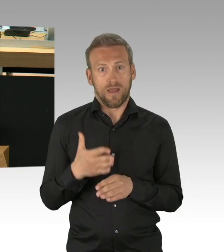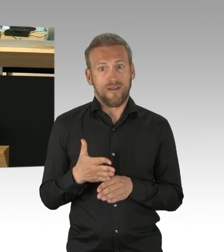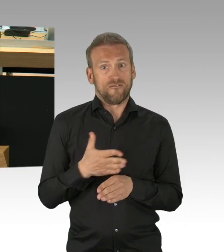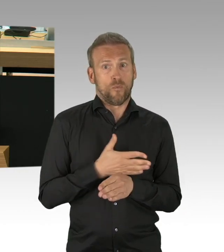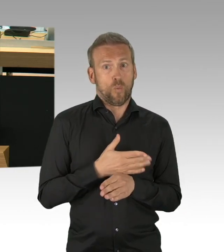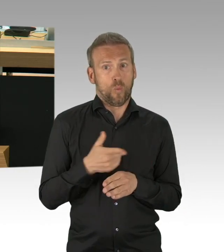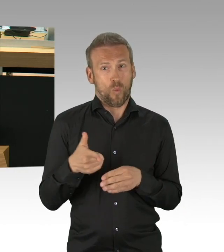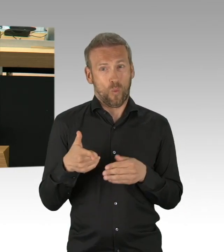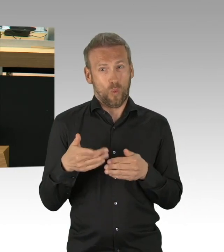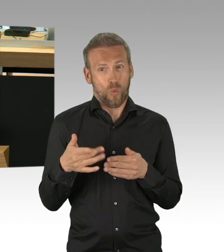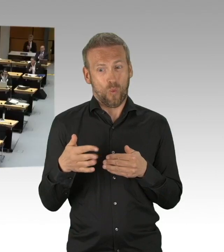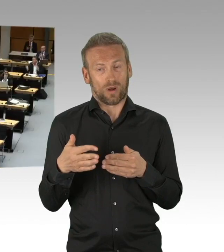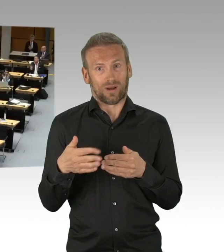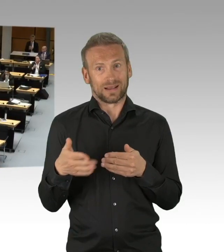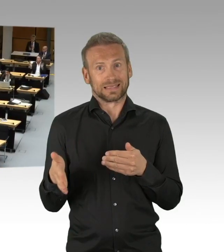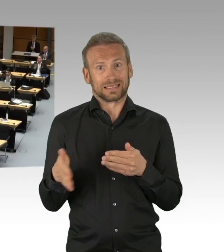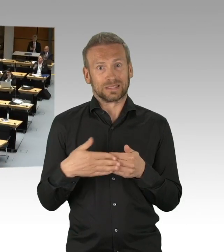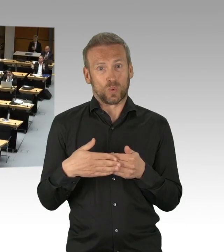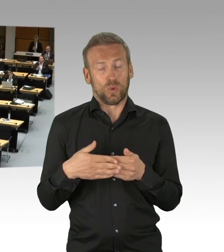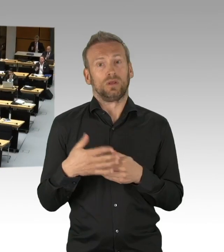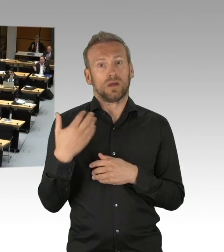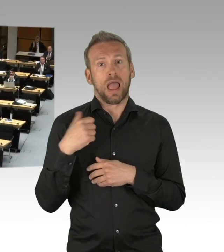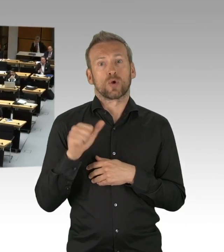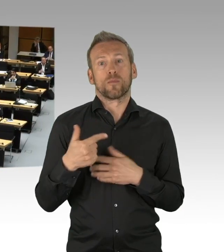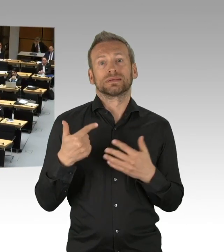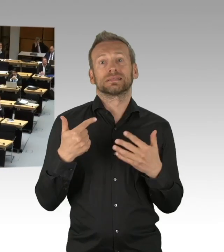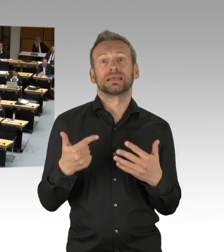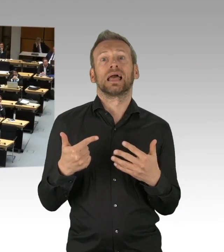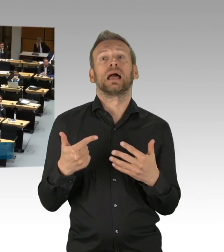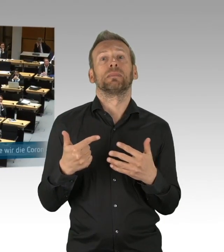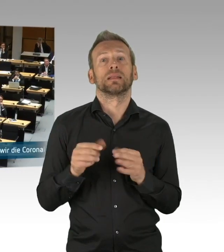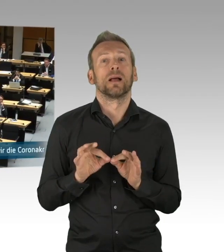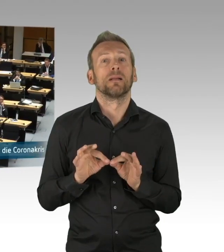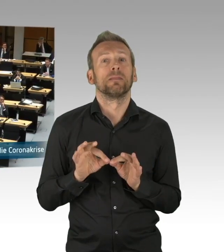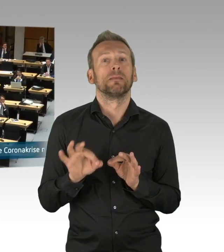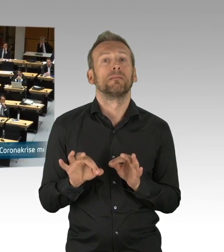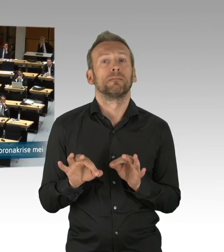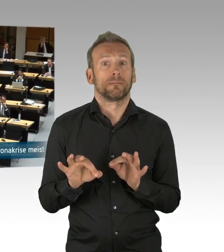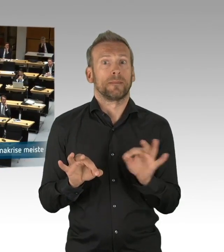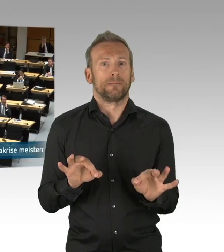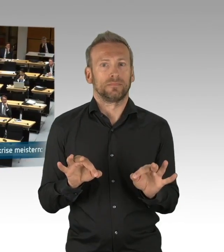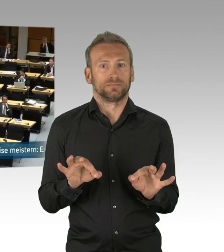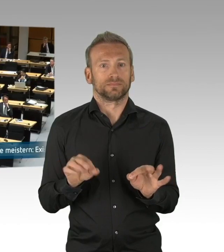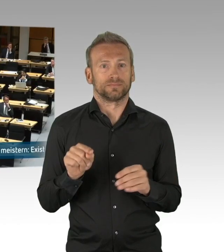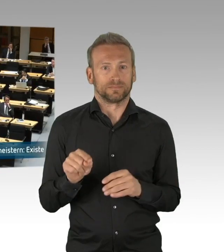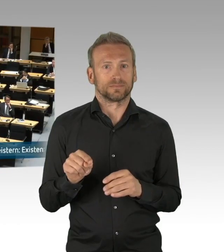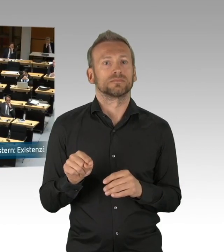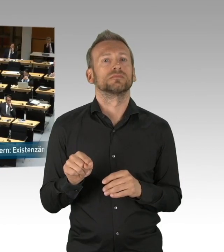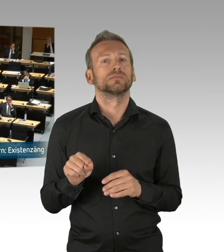Und seitdem wir das wissen, kann man nicht einfach so weitermachen und das Horrorszenario, was hier an die Wand gemalt wird, Herr Isenberg, das ist hier völlig absurd,